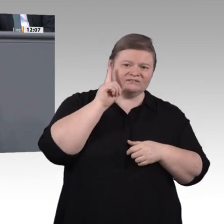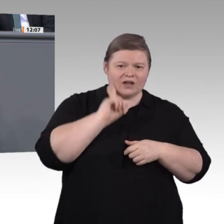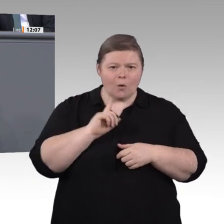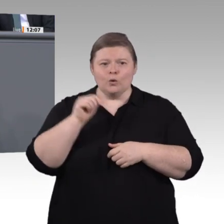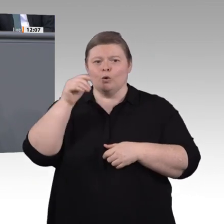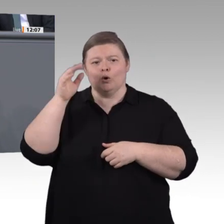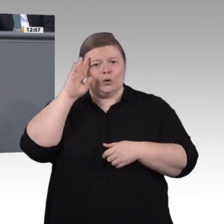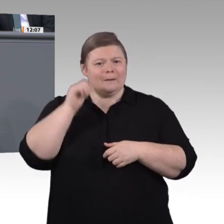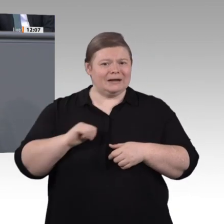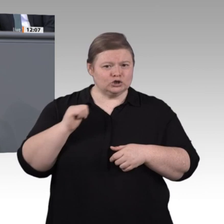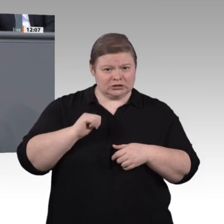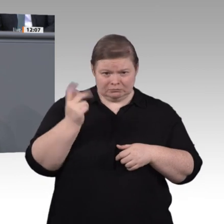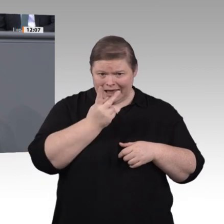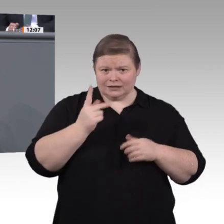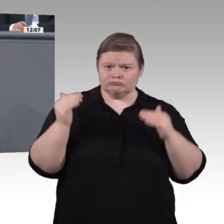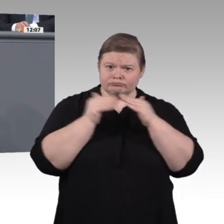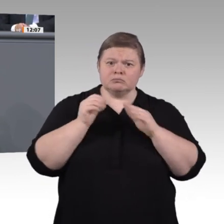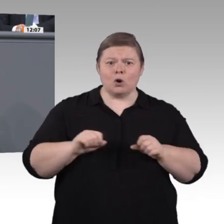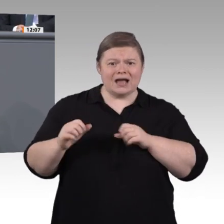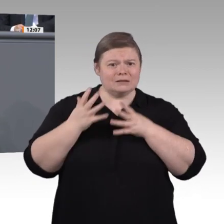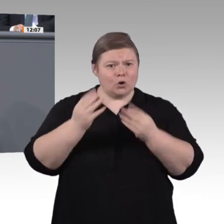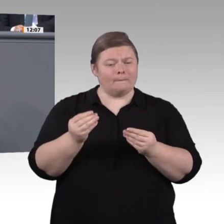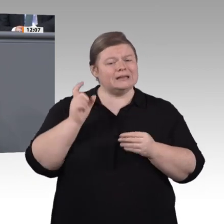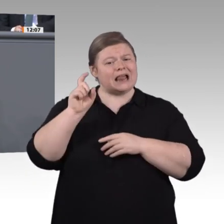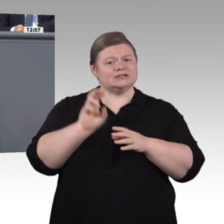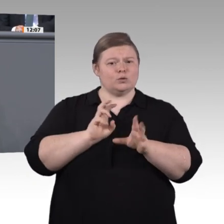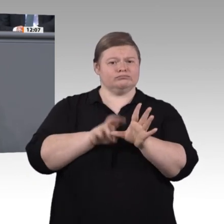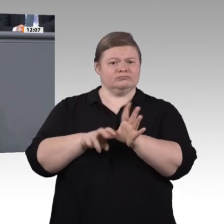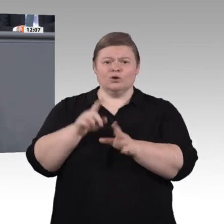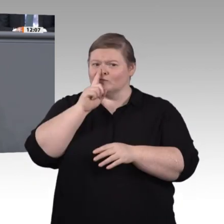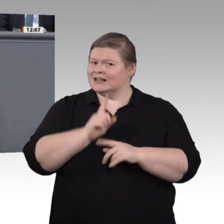herauskäme, läge der Fehler ja quasi schon im Anfang und im System, weil wir Relevantes